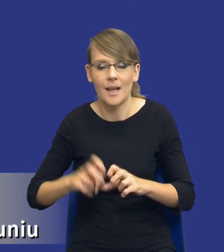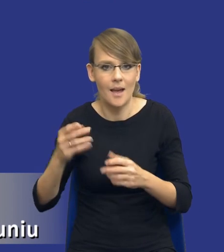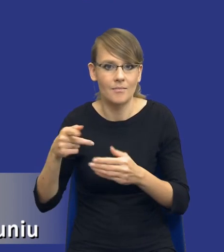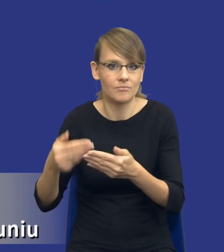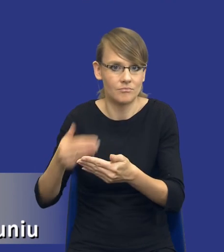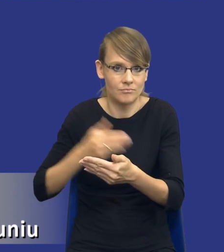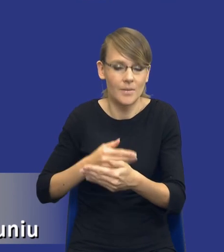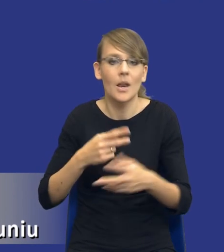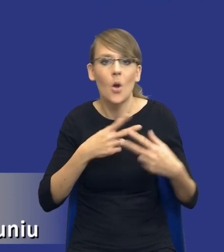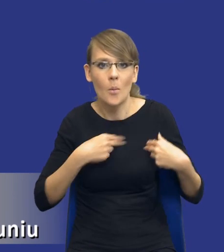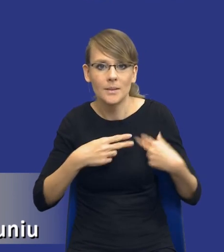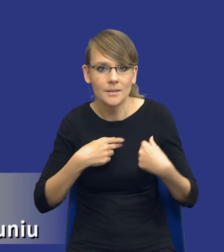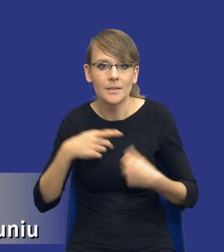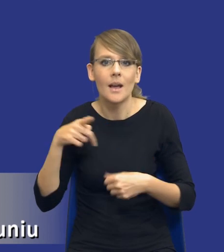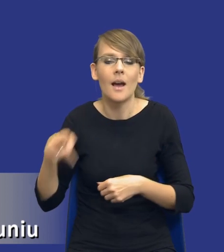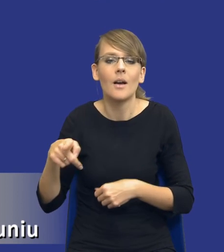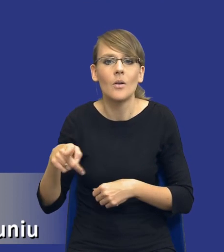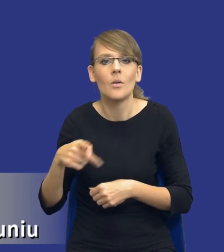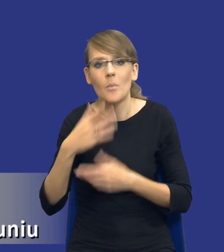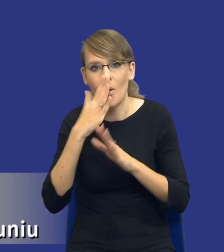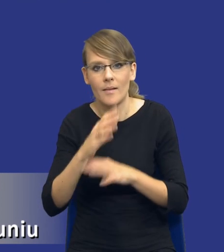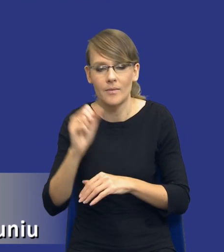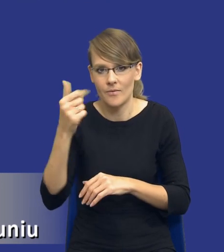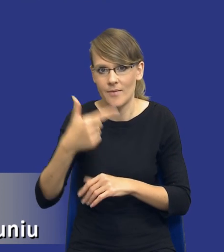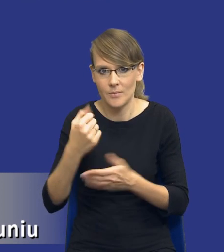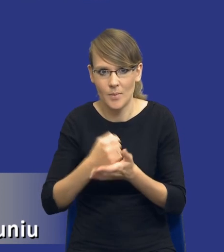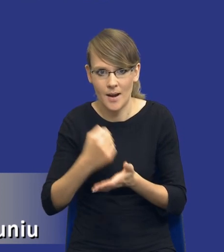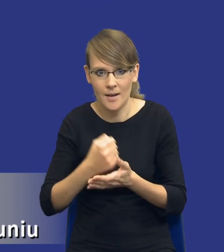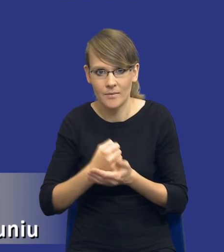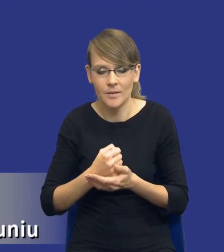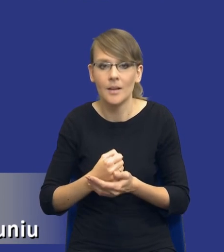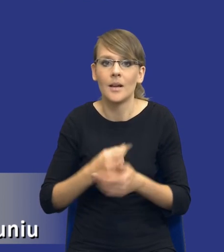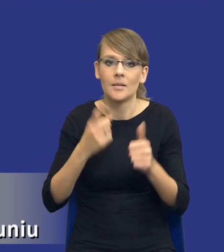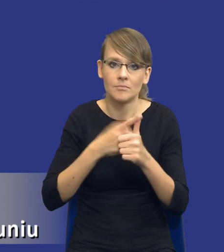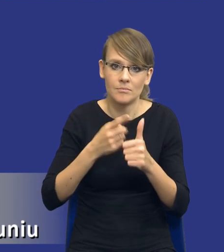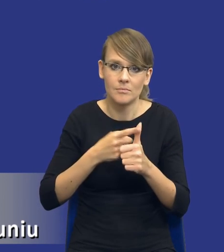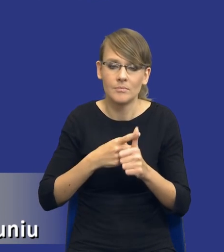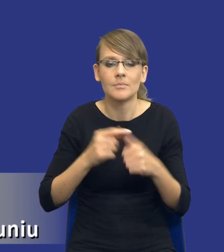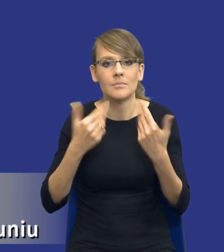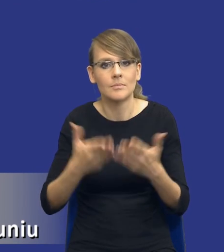I Komisja powołuje się tutaj na dwie kwestie, mianowicie na z jednej strony zapewnienie przejrzystości działań